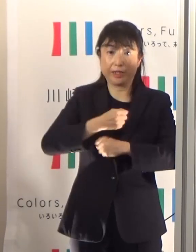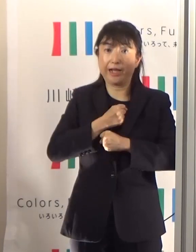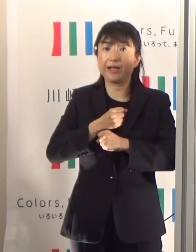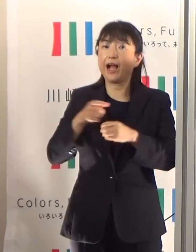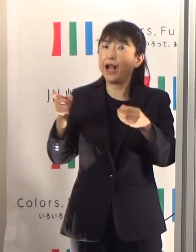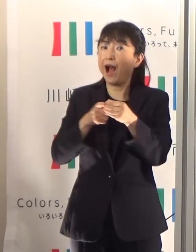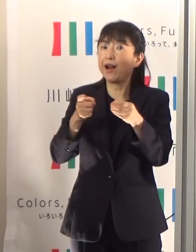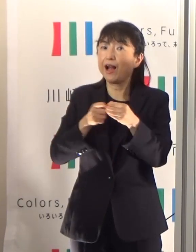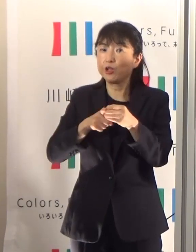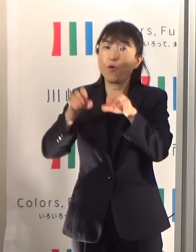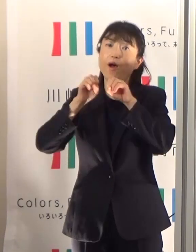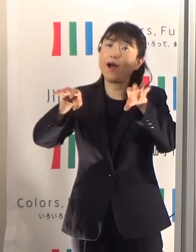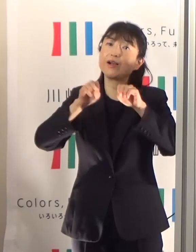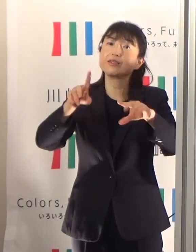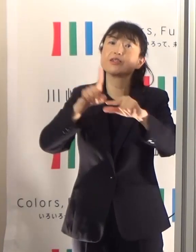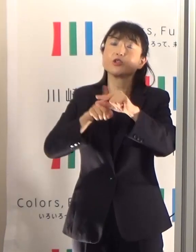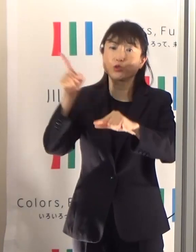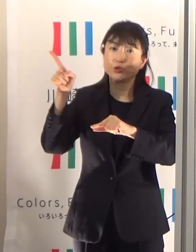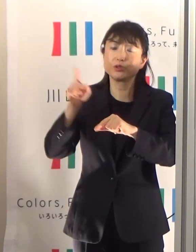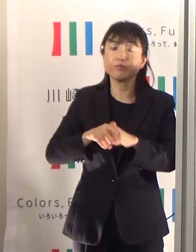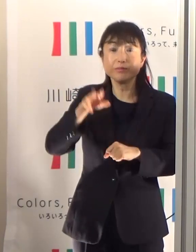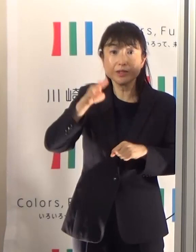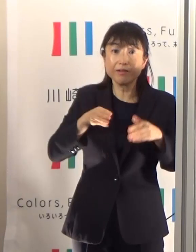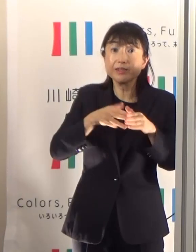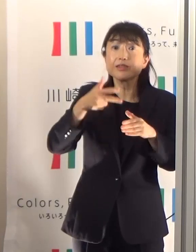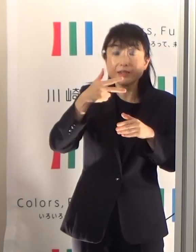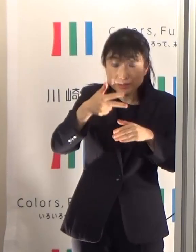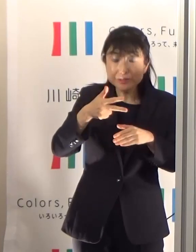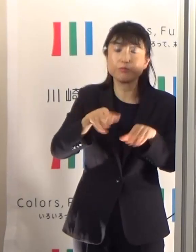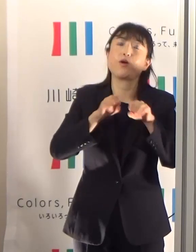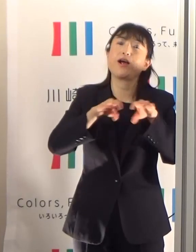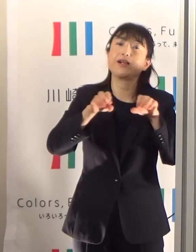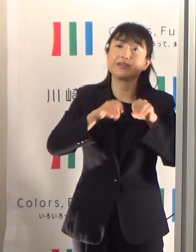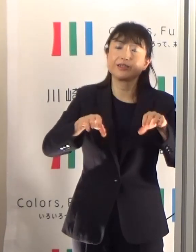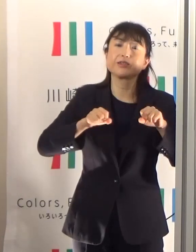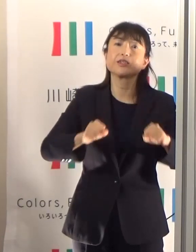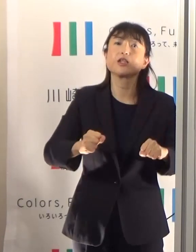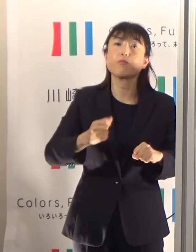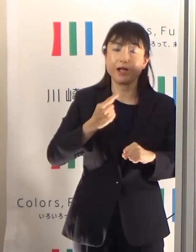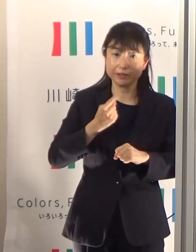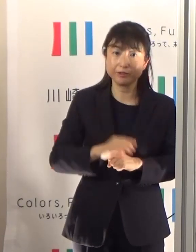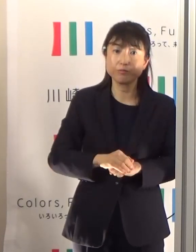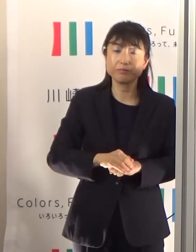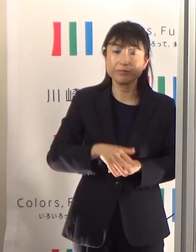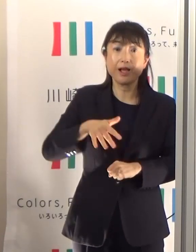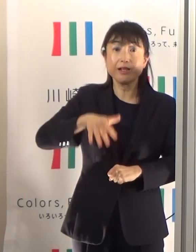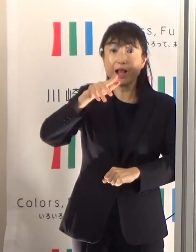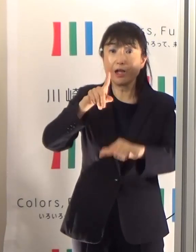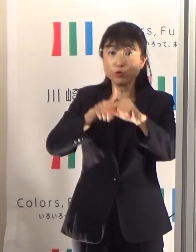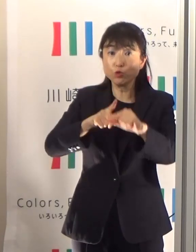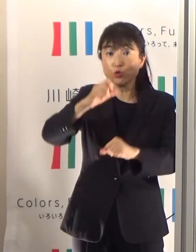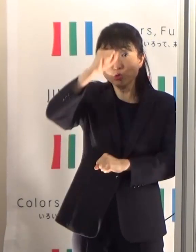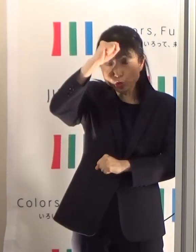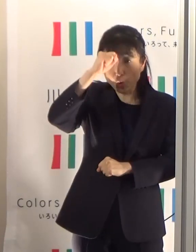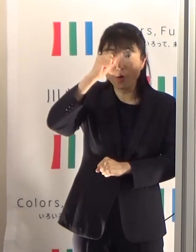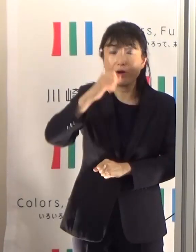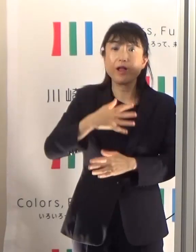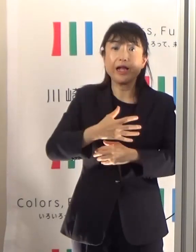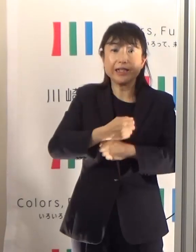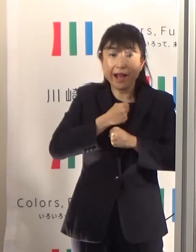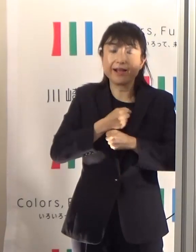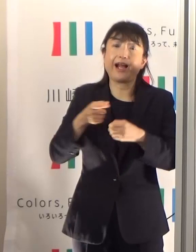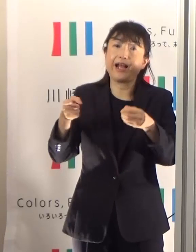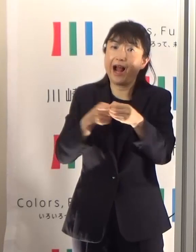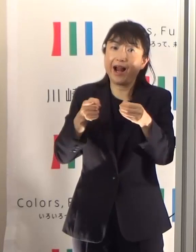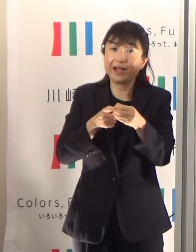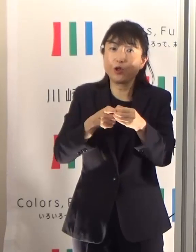それを川崎市でも配信していまして、「熱中症警戒アラート」で検索していただきますと出てまいります